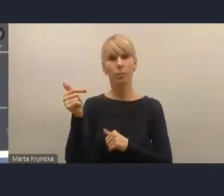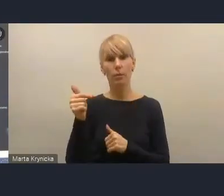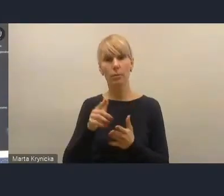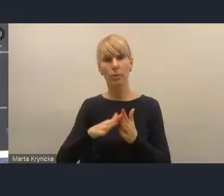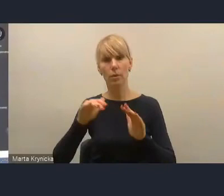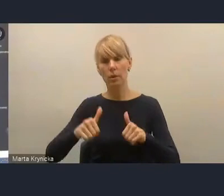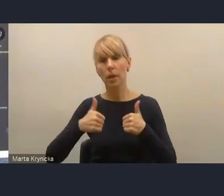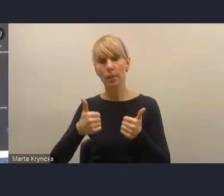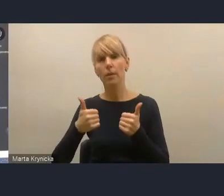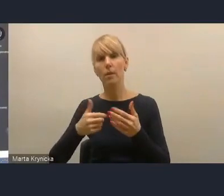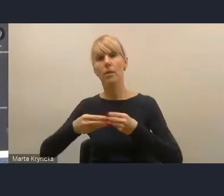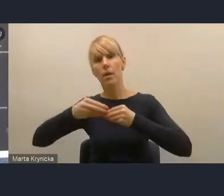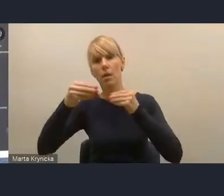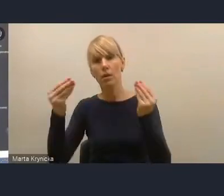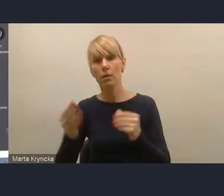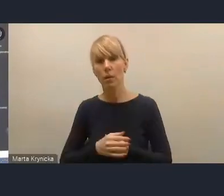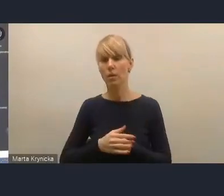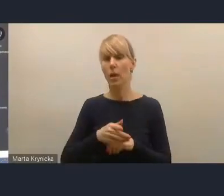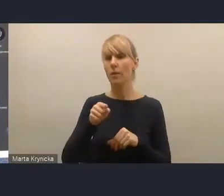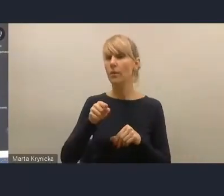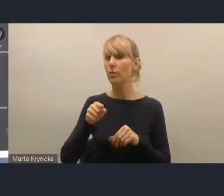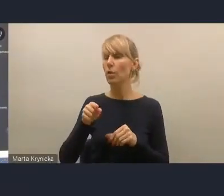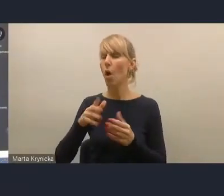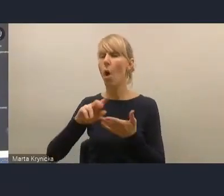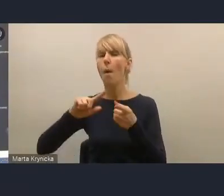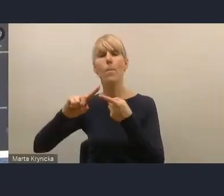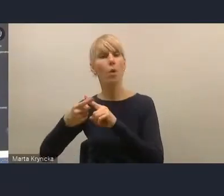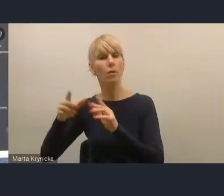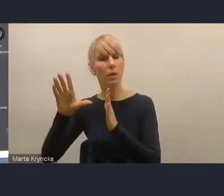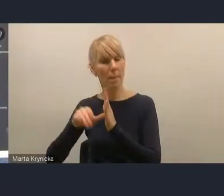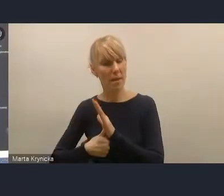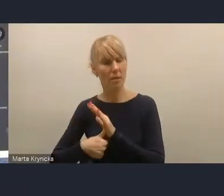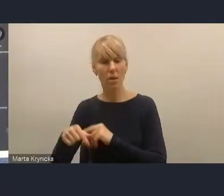uważamy, że Krajową Politykę Miejską o te zapisy wprost przepisane